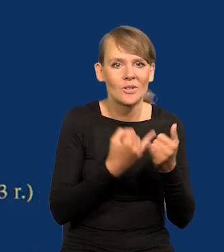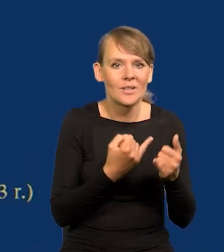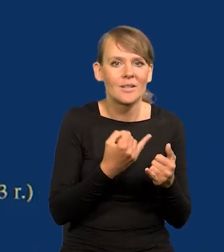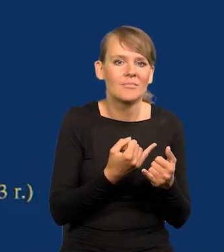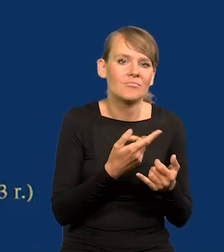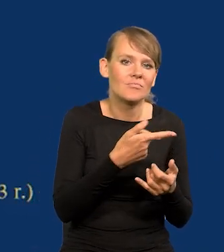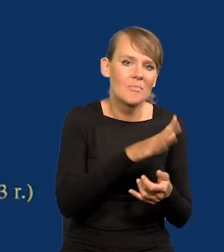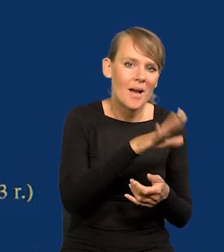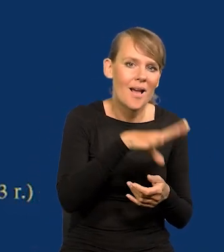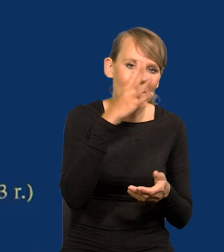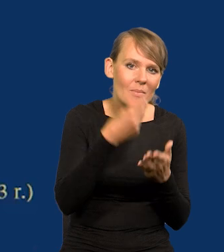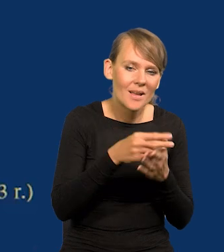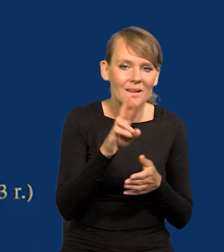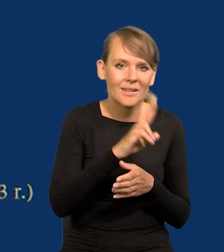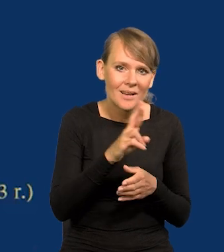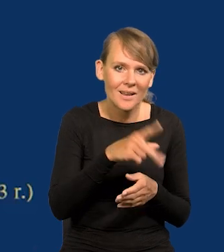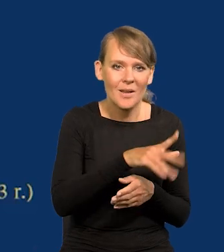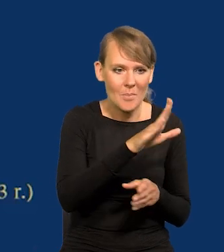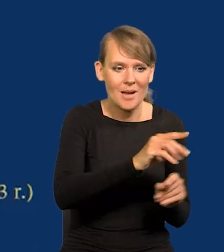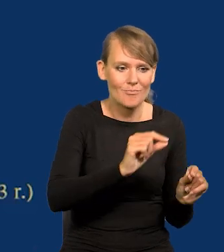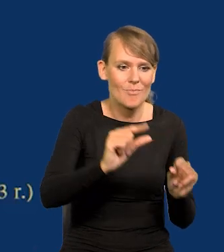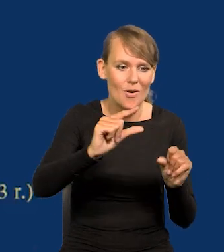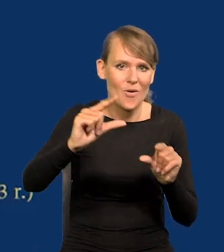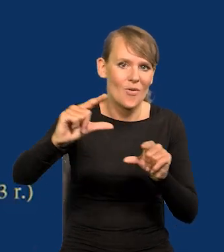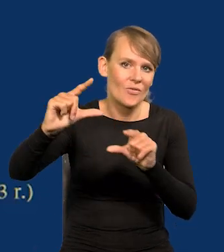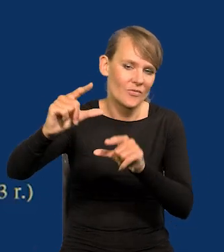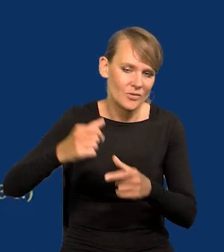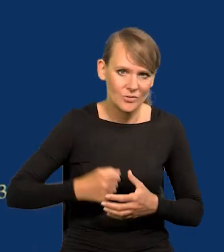emeryci, renciści, jakieś tego typu wypłaty.